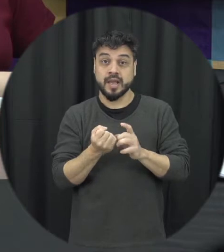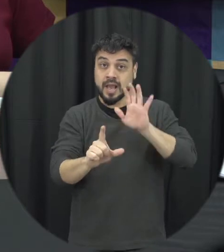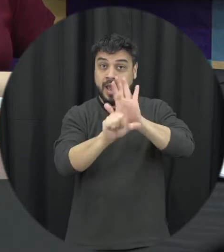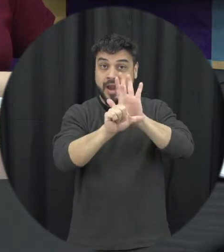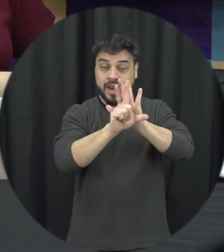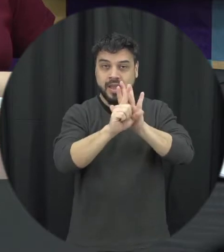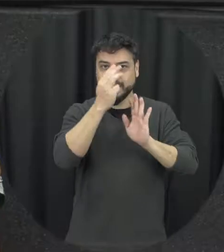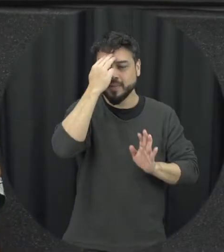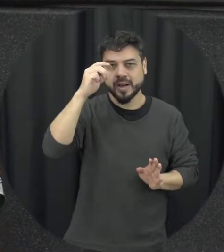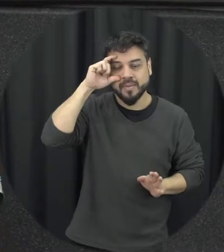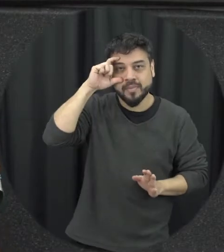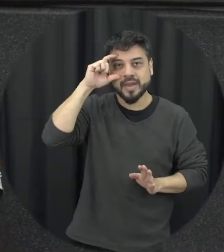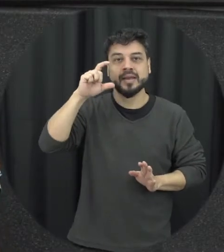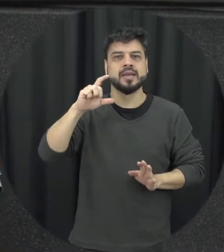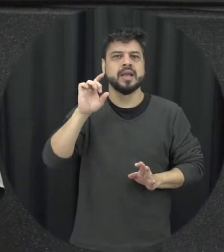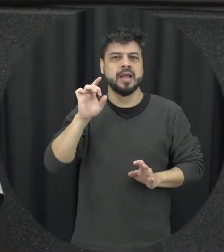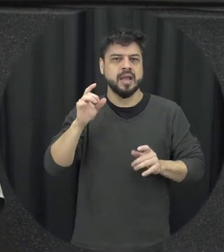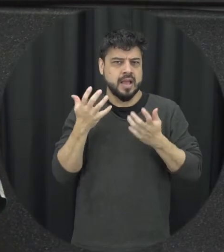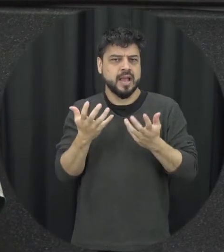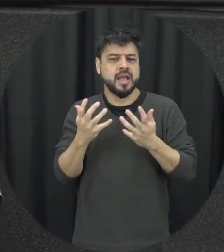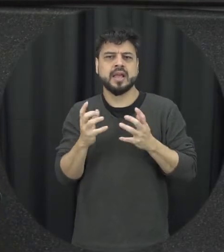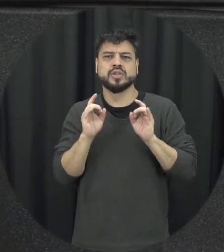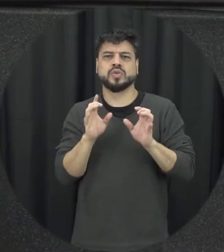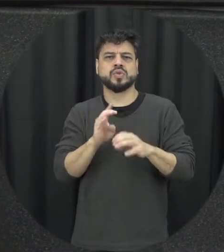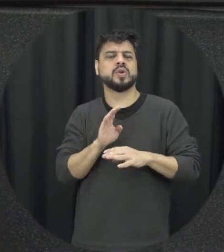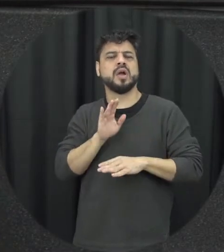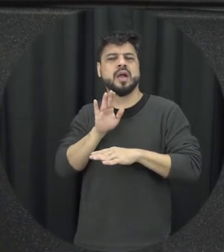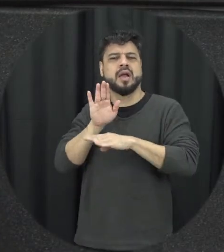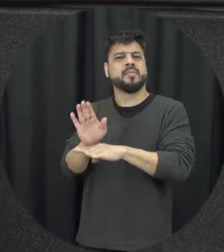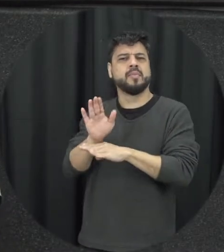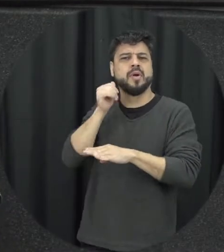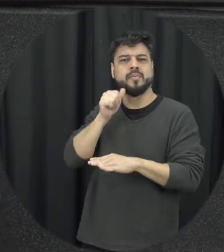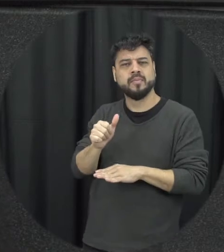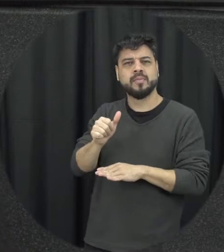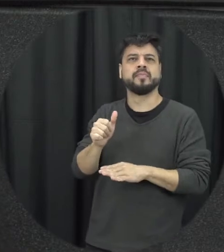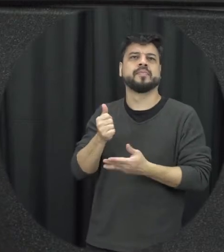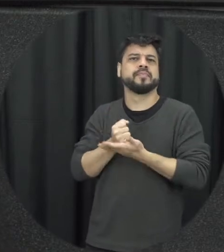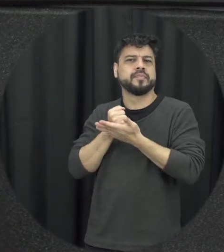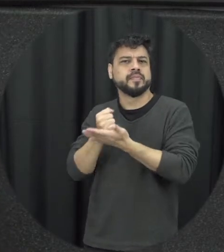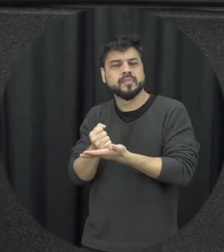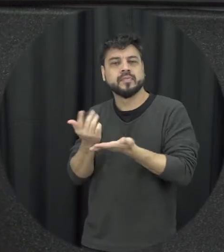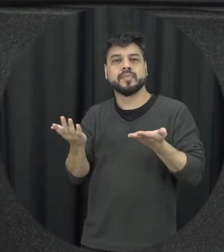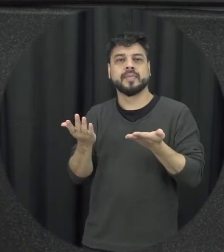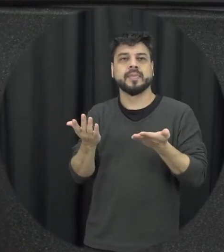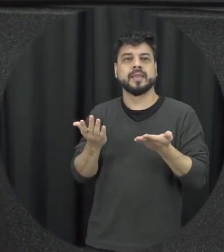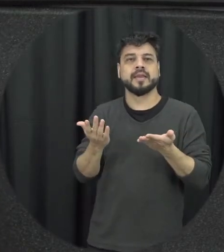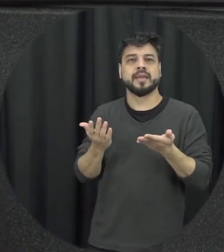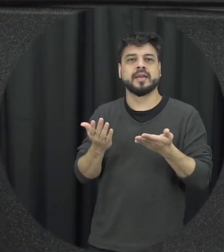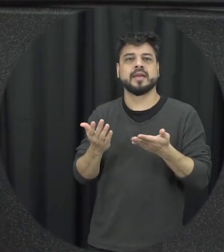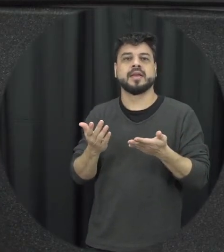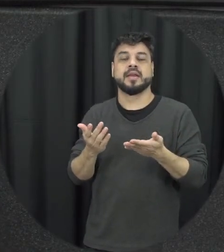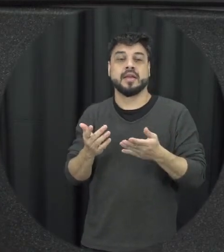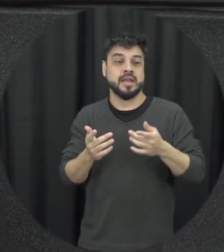Maria da Penha não é somente que a gente faça essa assistência e não deixe ir o agressor em comum a